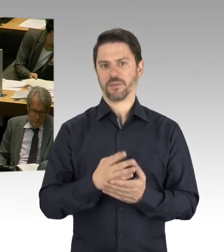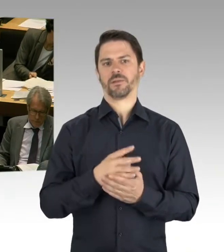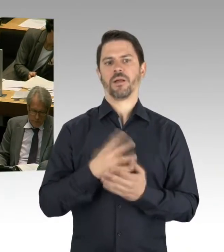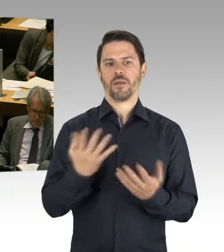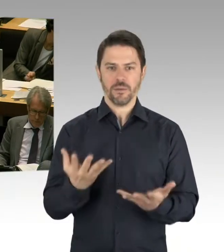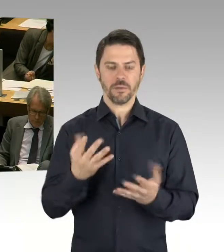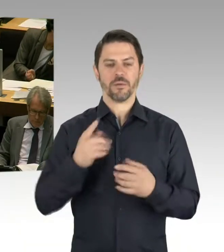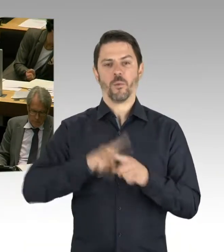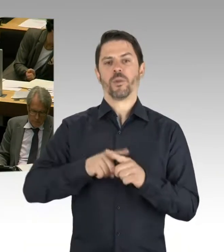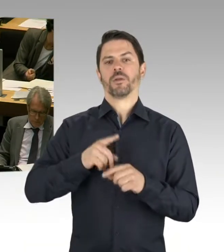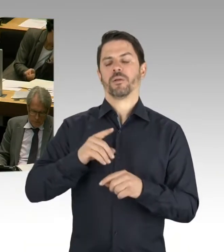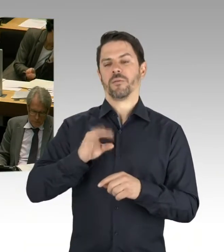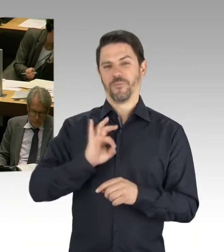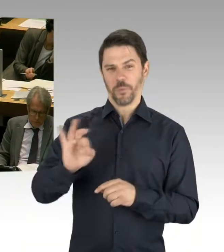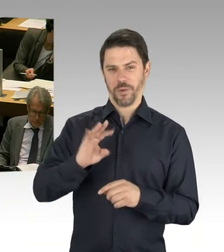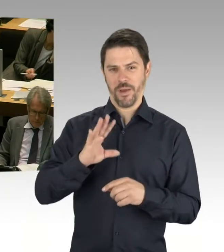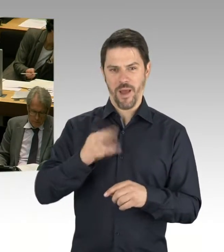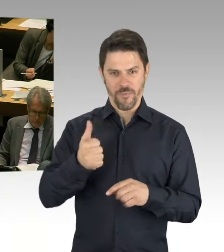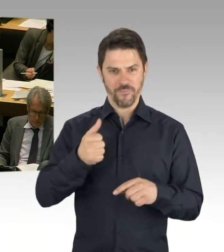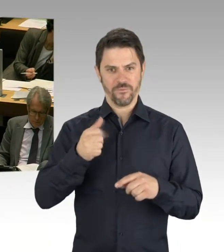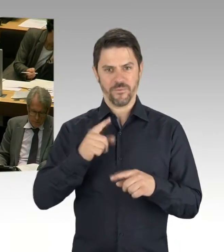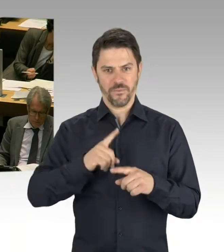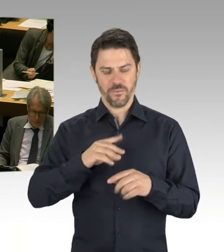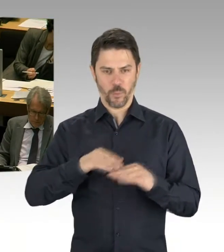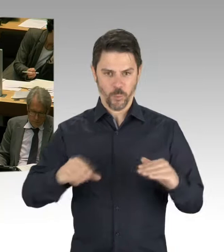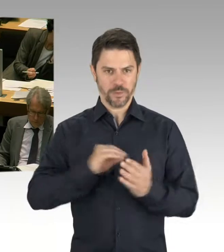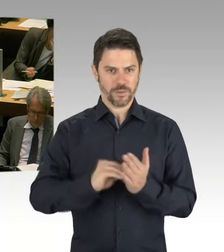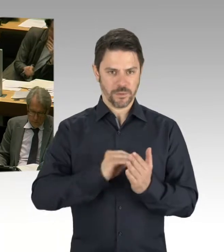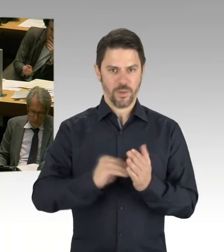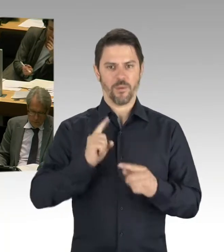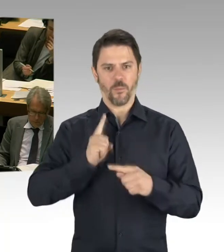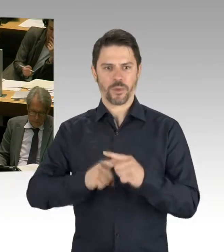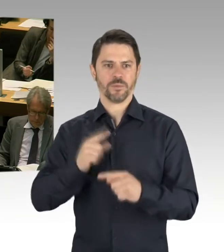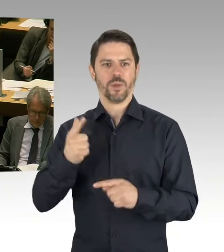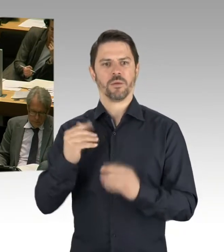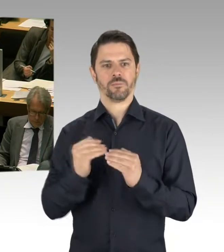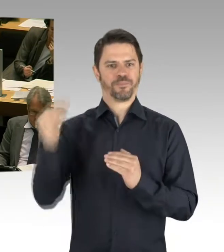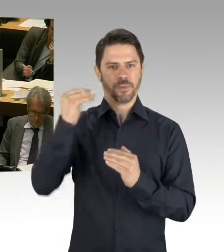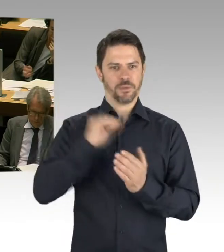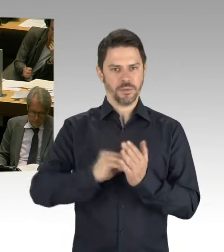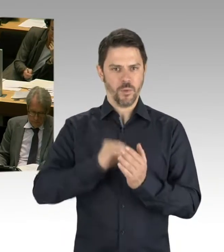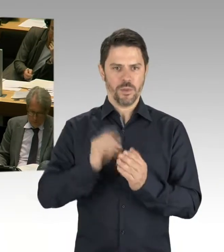die jetzt in den Osterferien stattgefunden haben. An 240 Berliner Schulen. Also das macht deutlich,